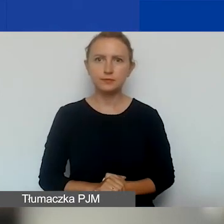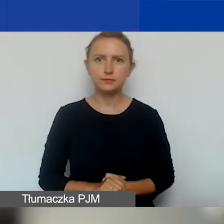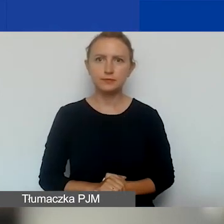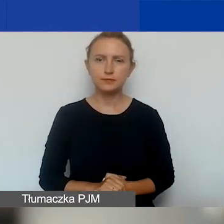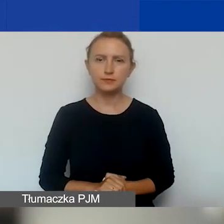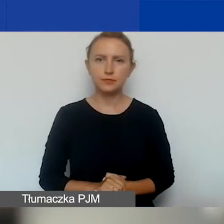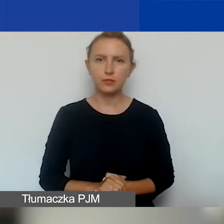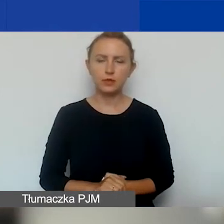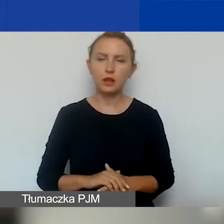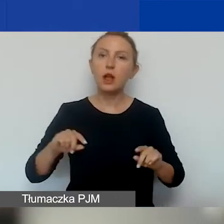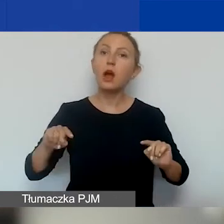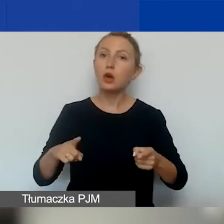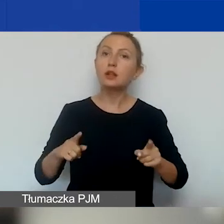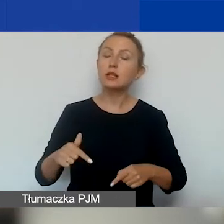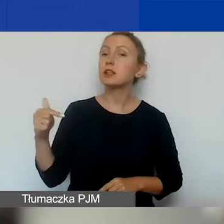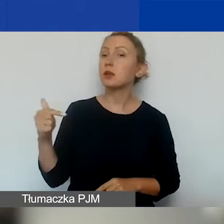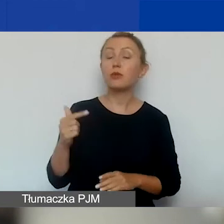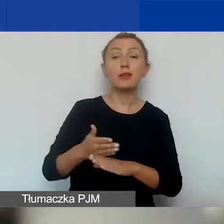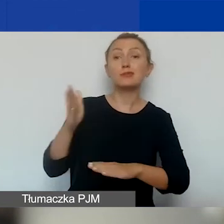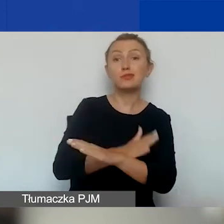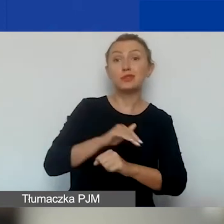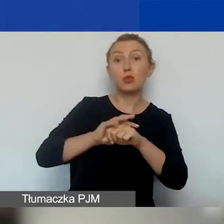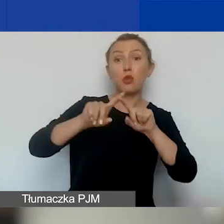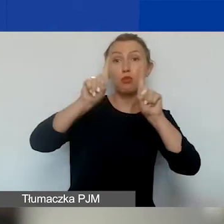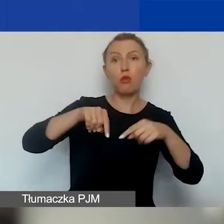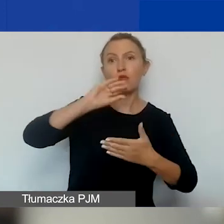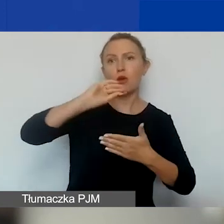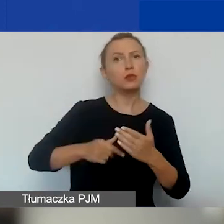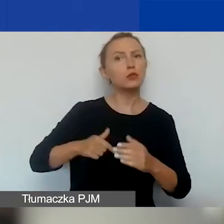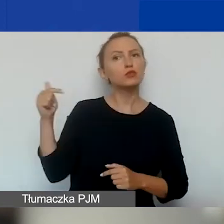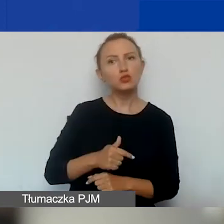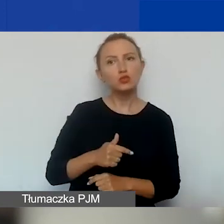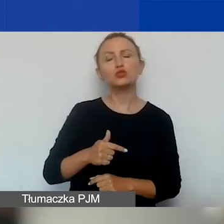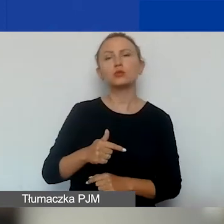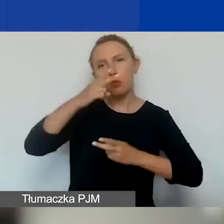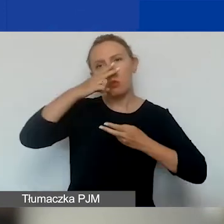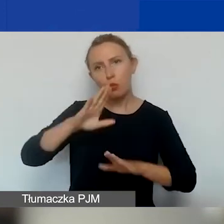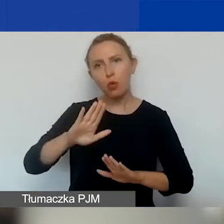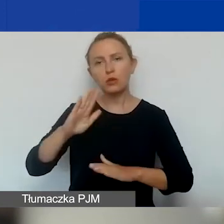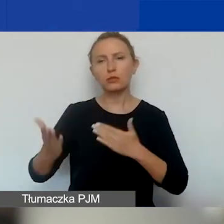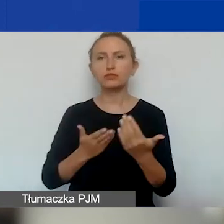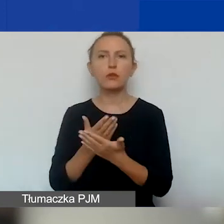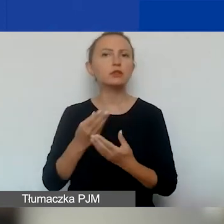Ta organizacja powinna przed podpisaniem umowy kredytowej być w stanie przedstawić sprawozdanie finansowe